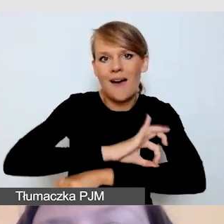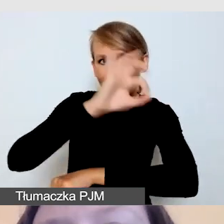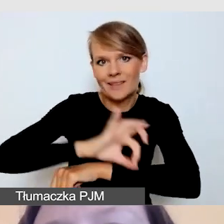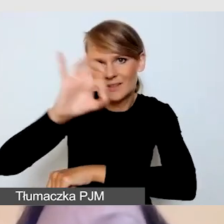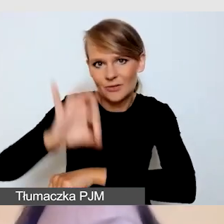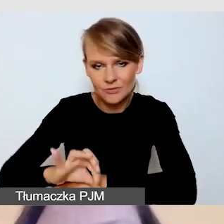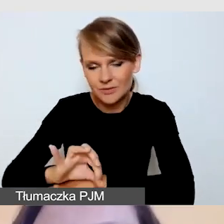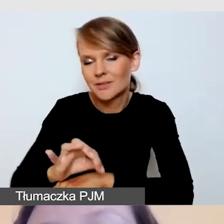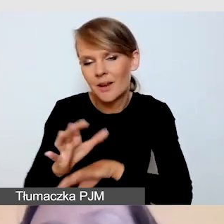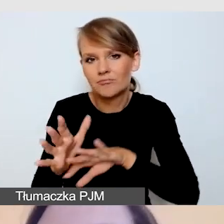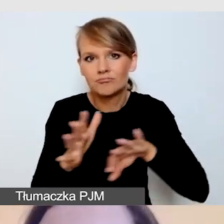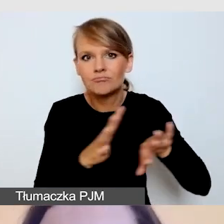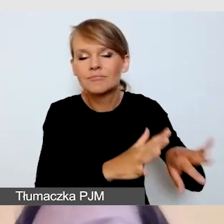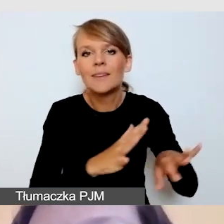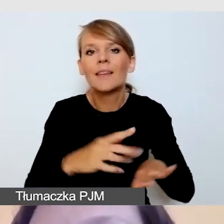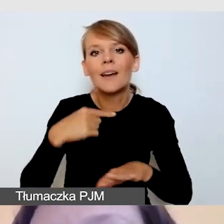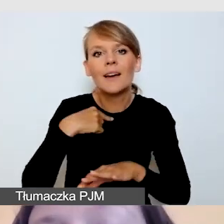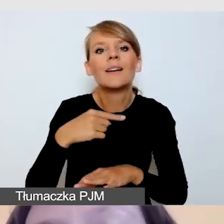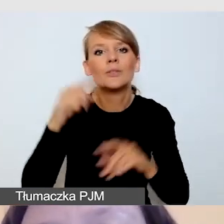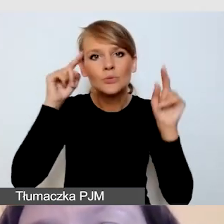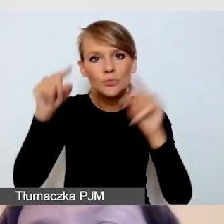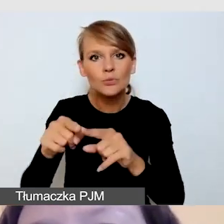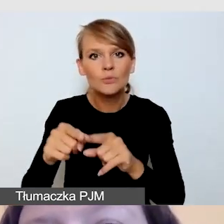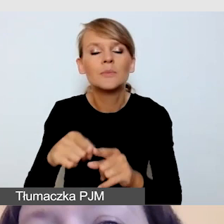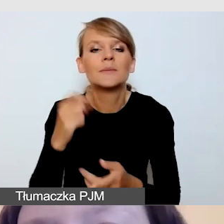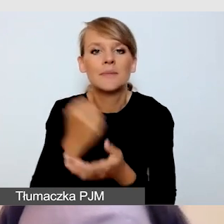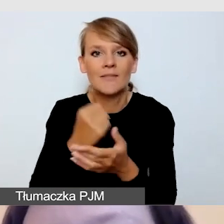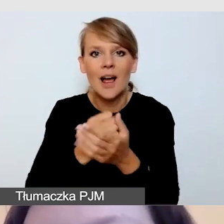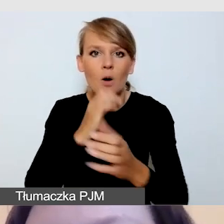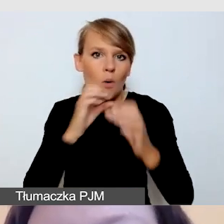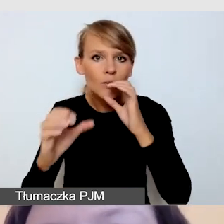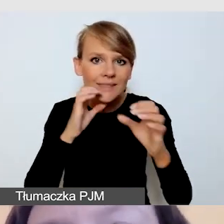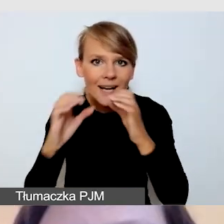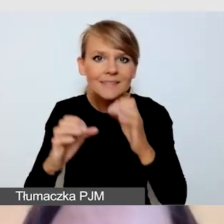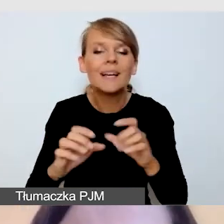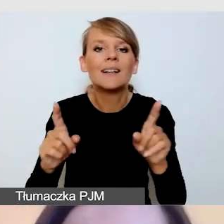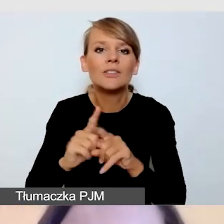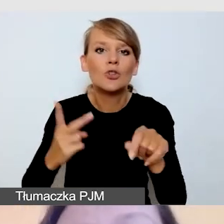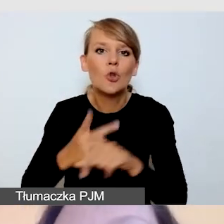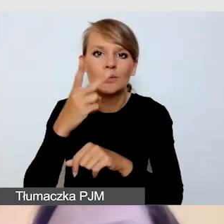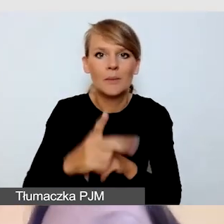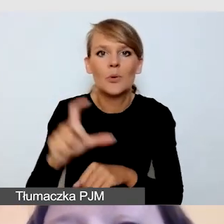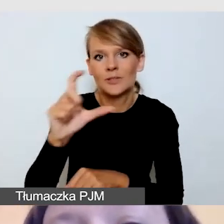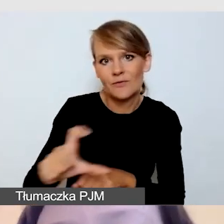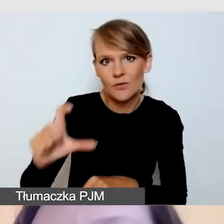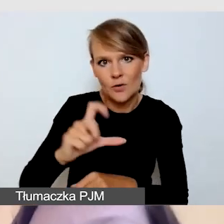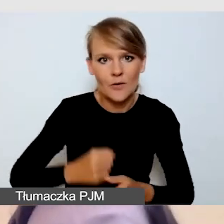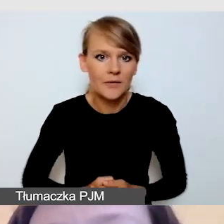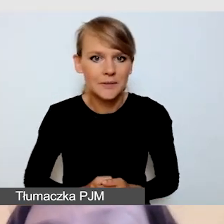Skoncentruję się na tym, co dotyczy komunikacji i dostępności cyfrowej. Jak już wspomniałam,